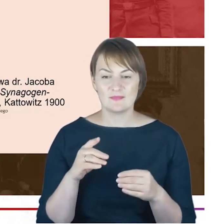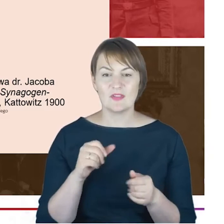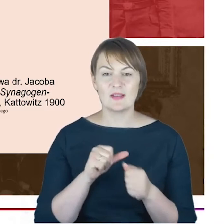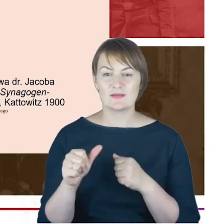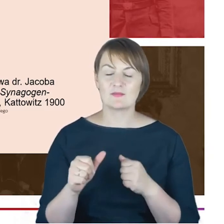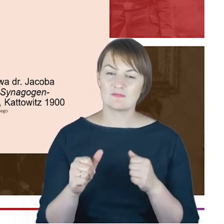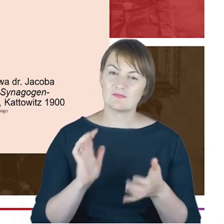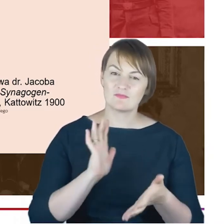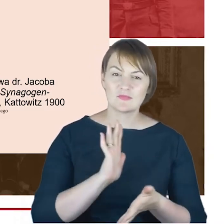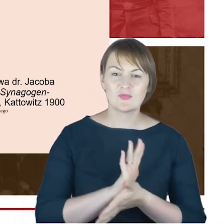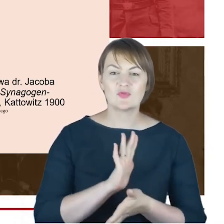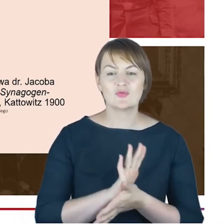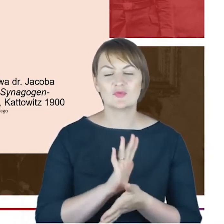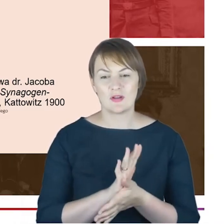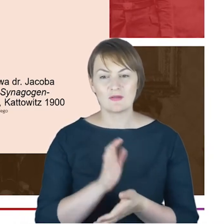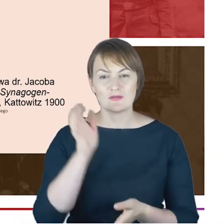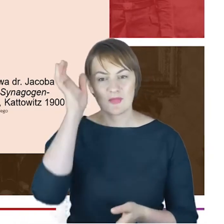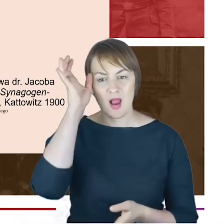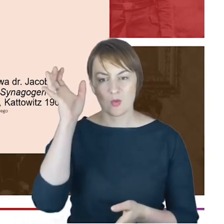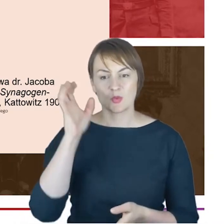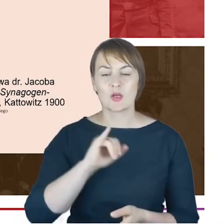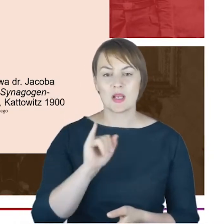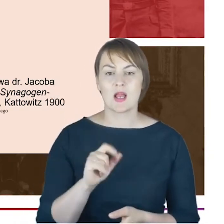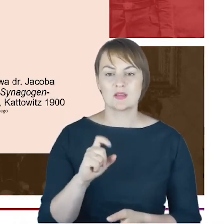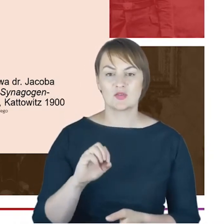autorstwa Rabina Cohna, którą on napisał z pełną świadomością,